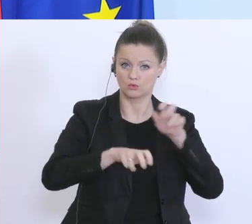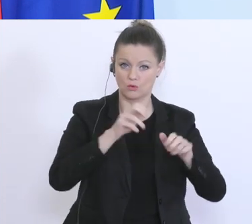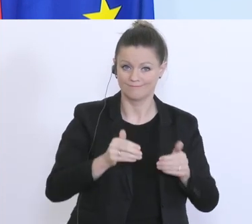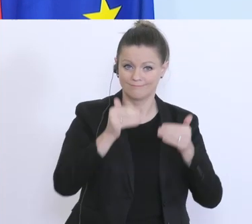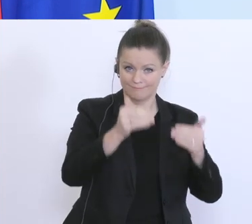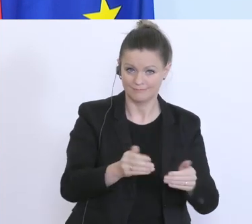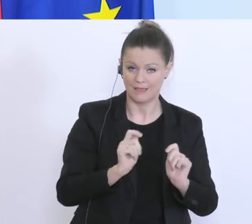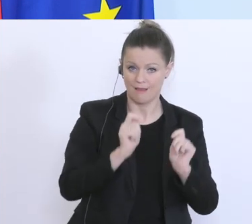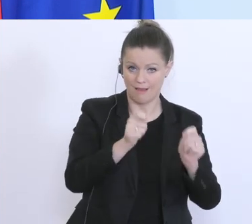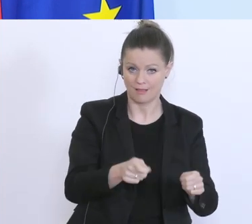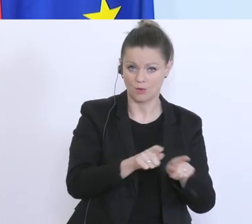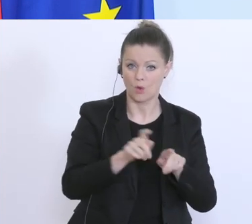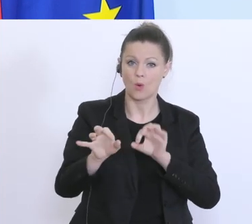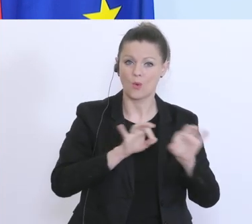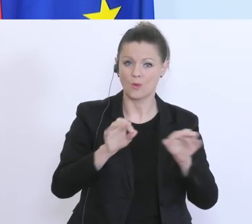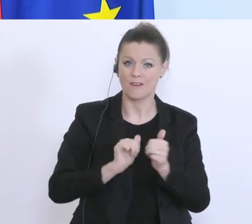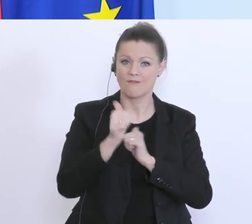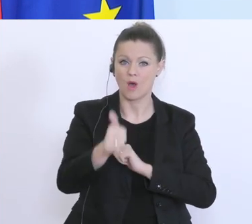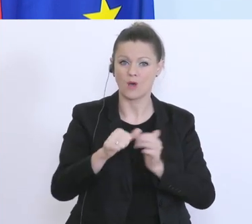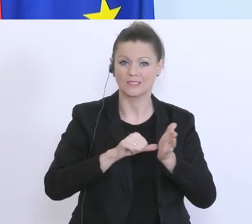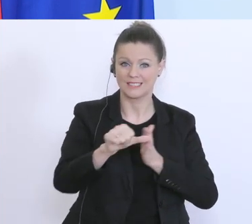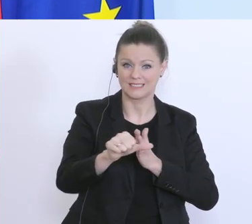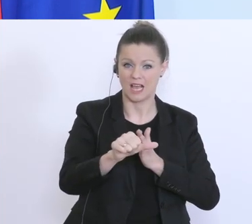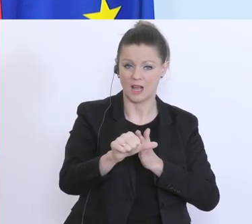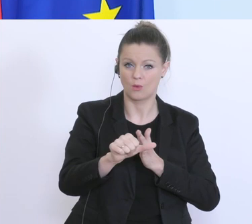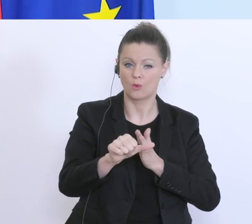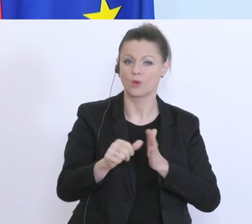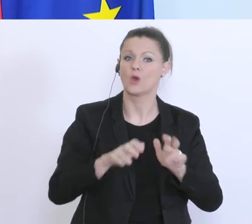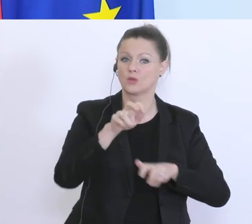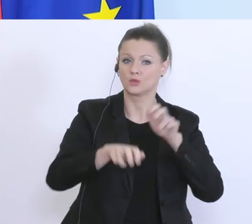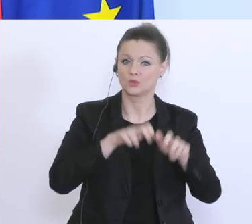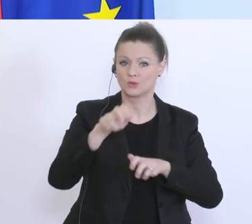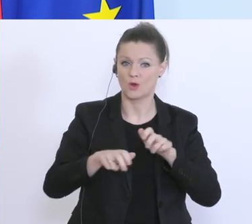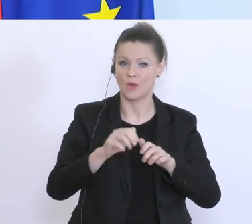oder die Herabsetzung der Steuervorauszahlung beantragen können. Das läuft auf Hochtouren,